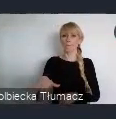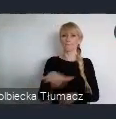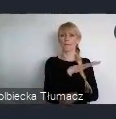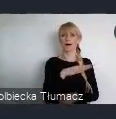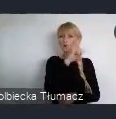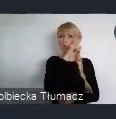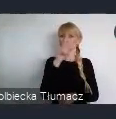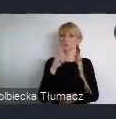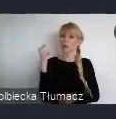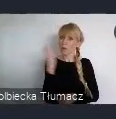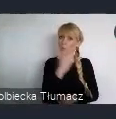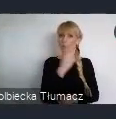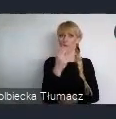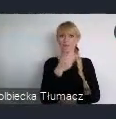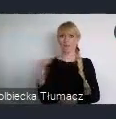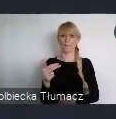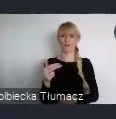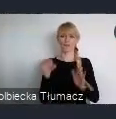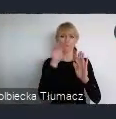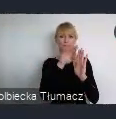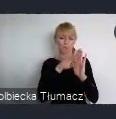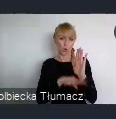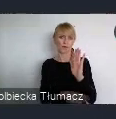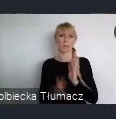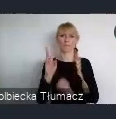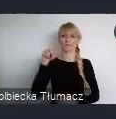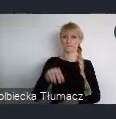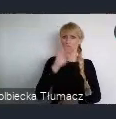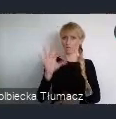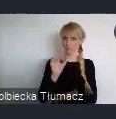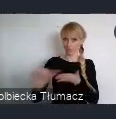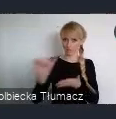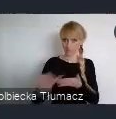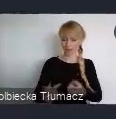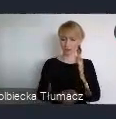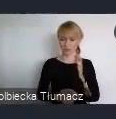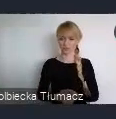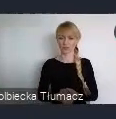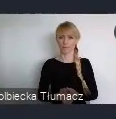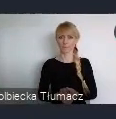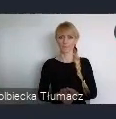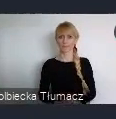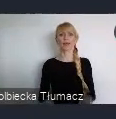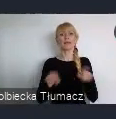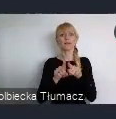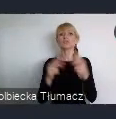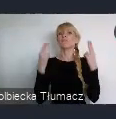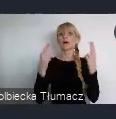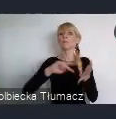Kolejną incjatywą opracowaną również we współpracy z Instytutem Rozwoju Miast i Regionów jest "Plan działań dla miast".